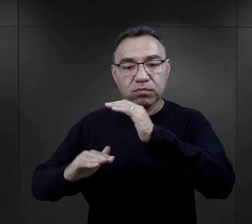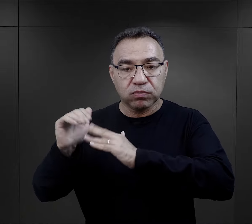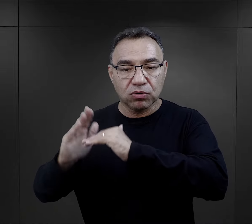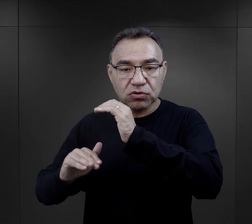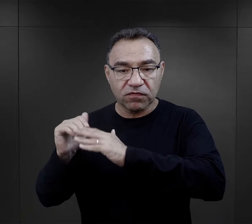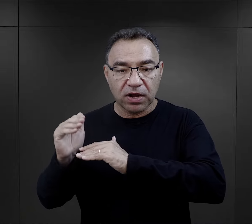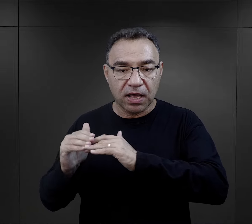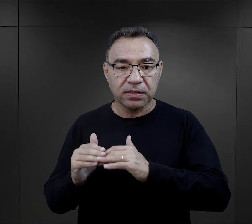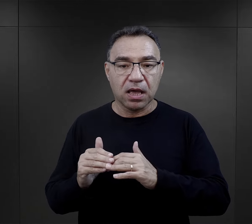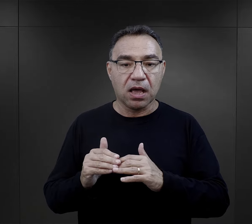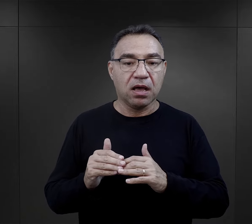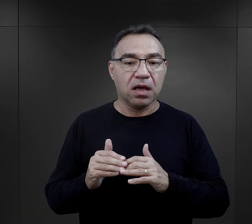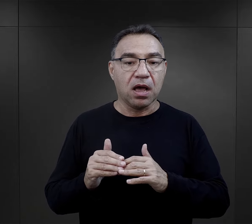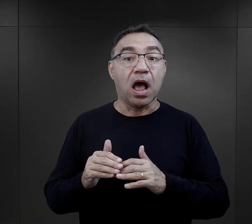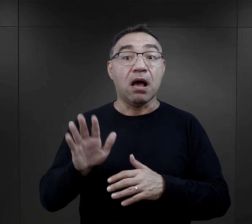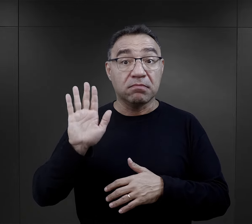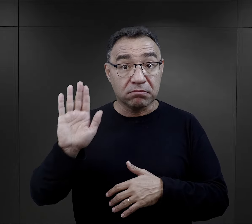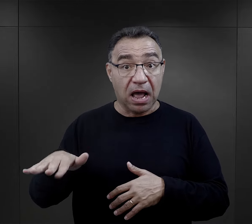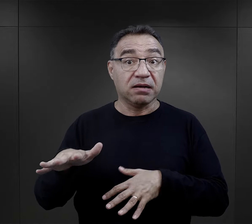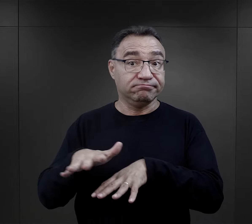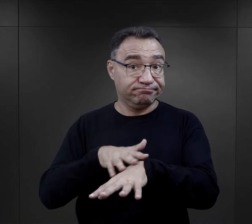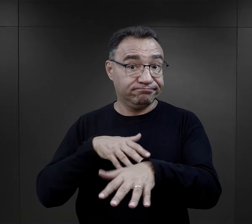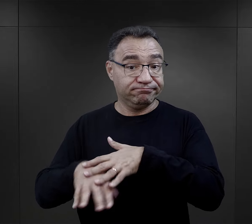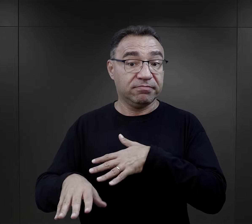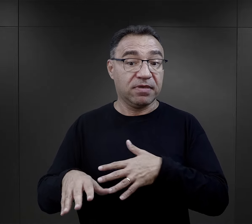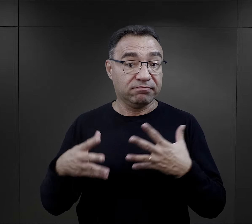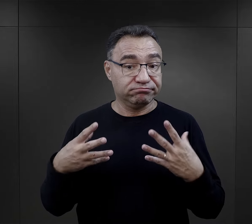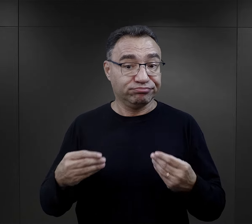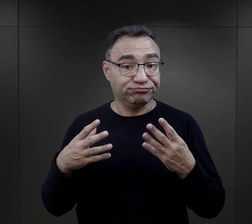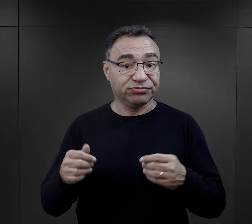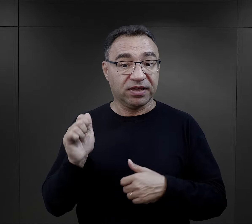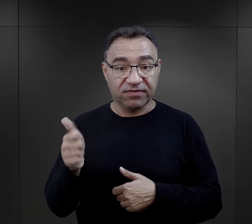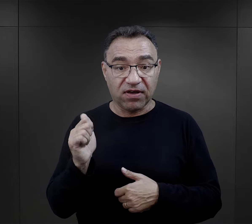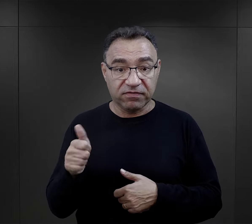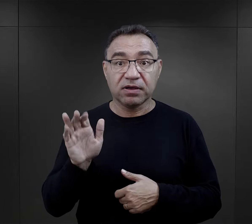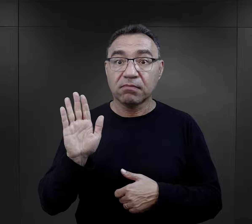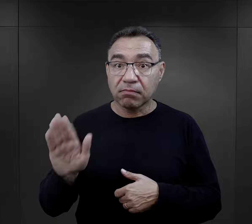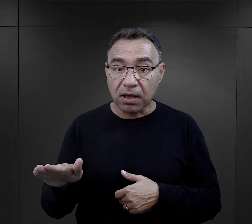tych skierowanych do prac budowlanych, a którzy mieli te umiejętności,